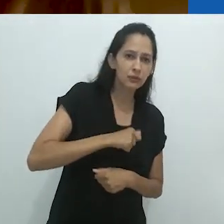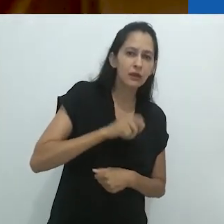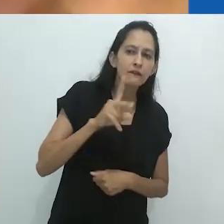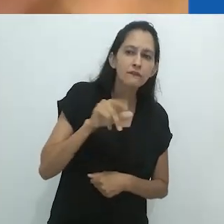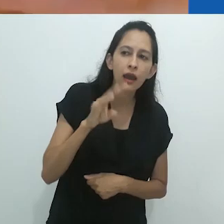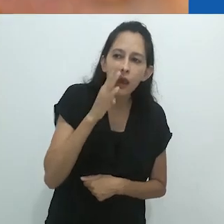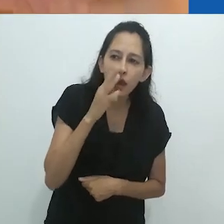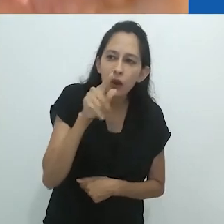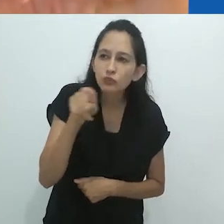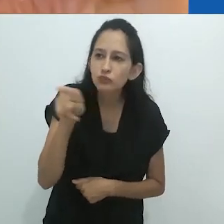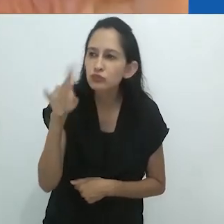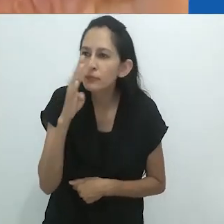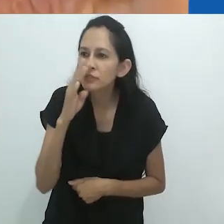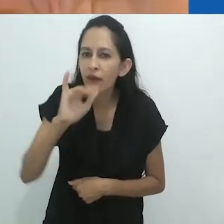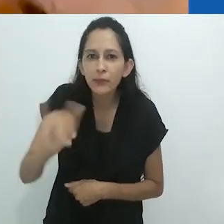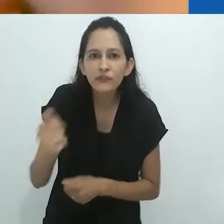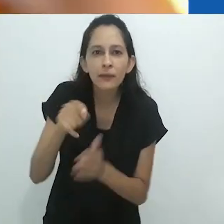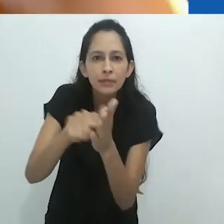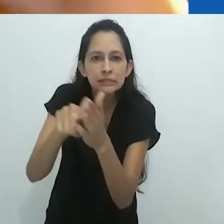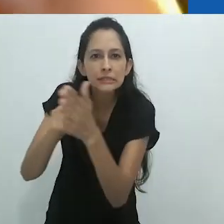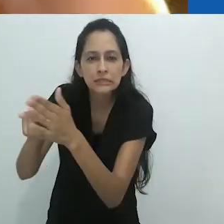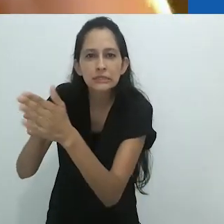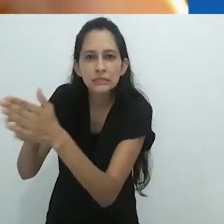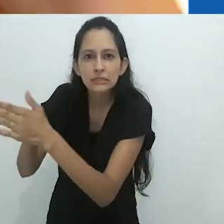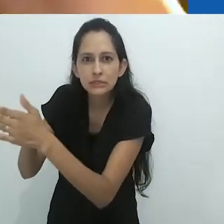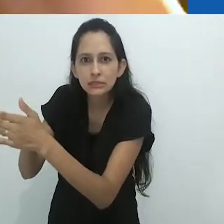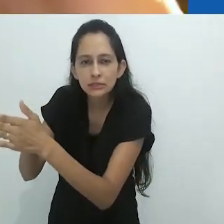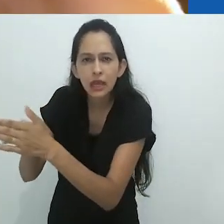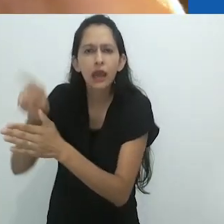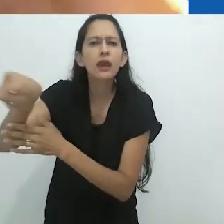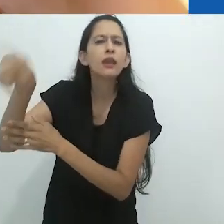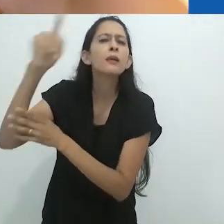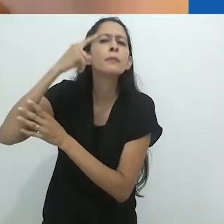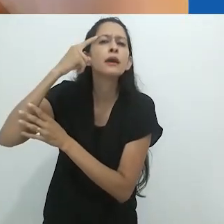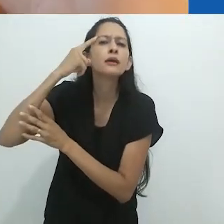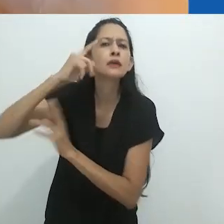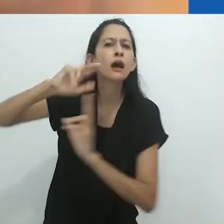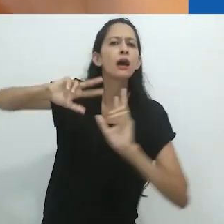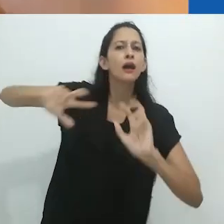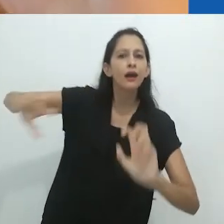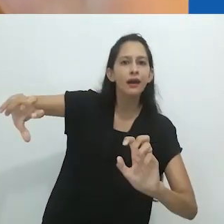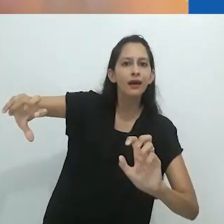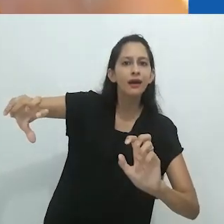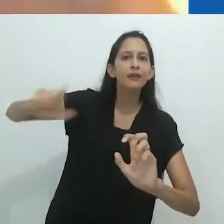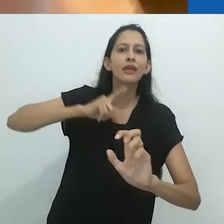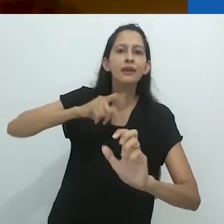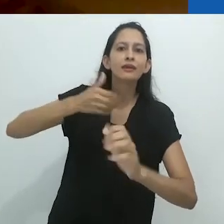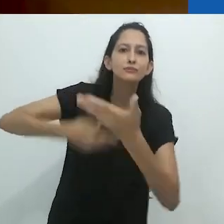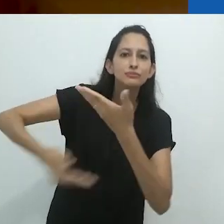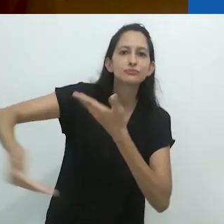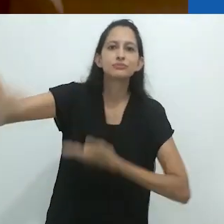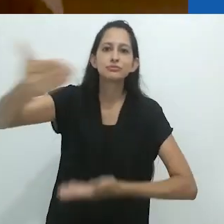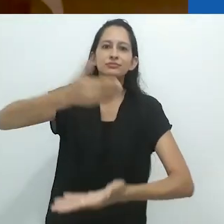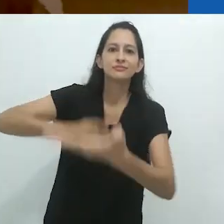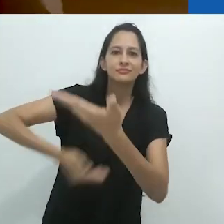Ambos os grupos formando uma imagem do outro e isso vai dando voltas e voltas.